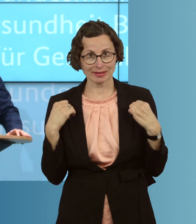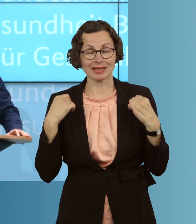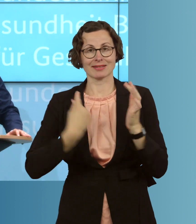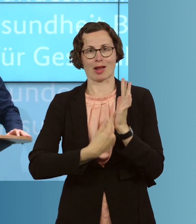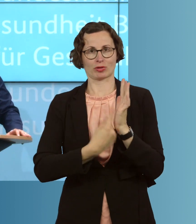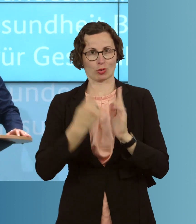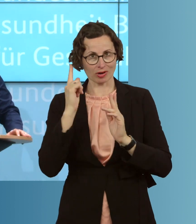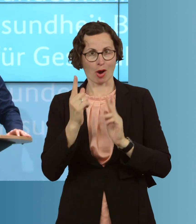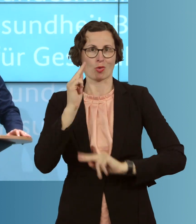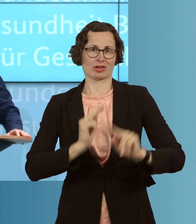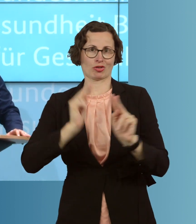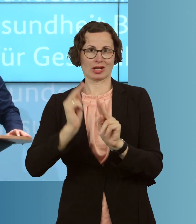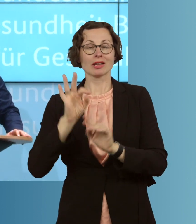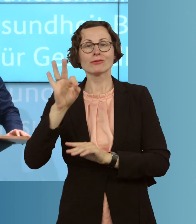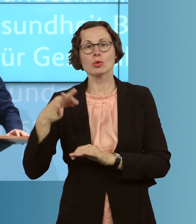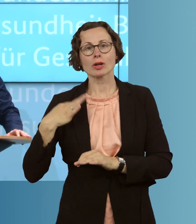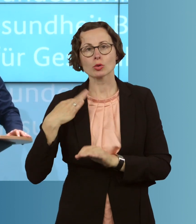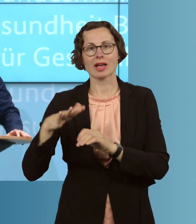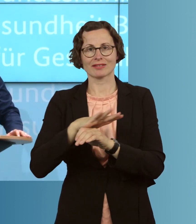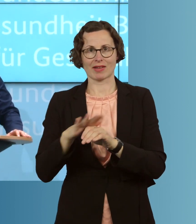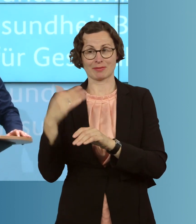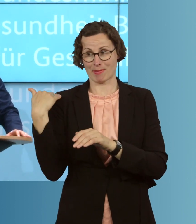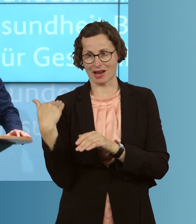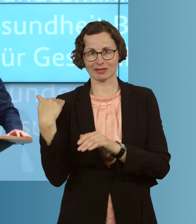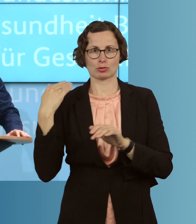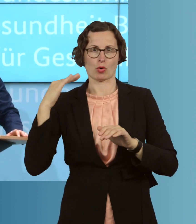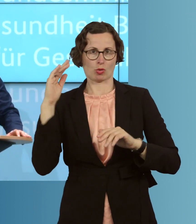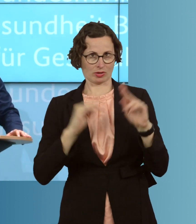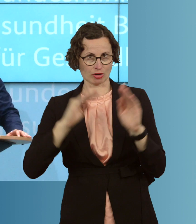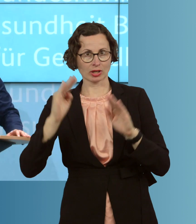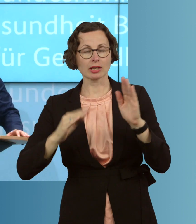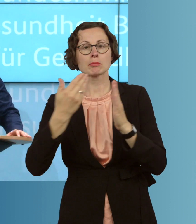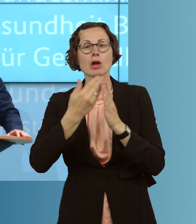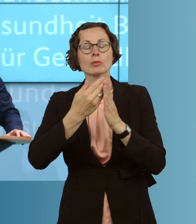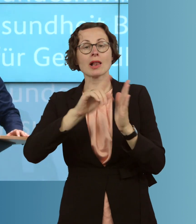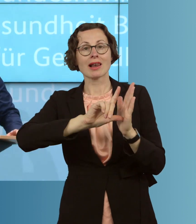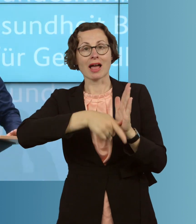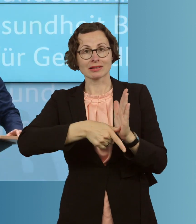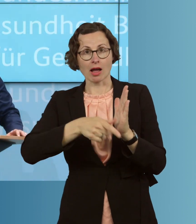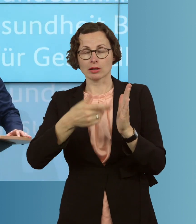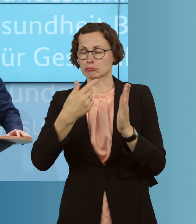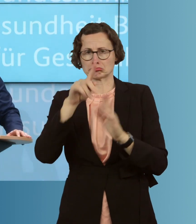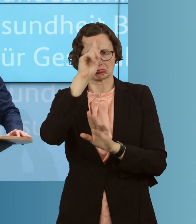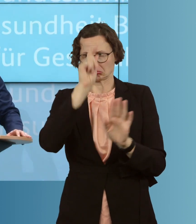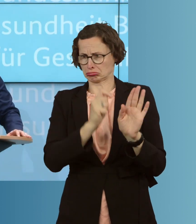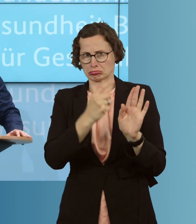und das Gesundheitswesen regional sehr, sehr unterschiedlich ist. Wenn Sie einen Landkreis haben, und davon gibt's etliche in Deutschland, wo es in den letzten